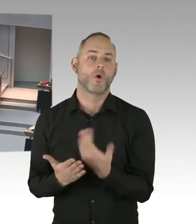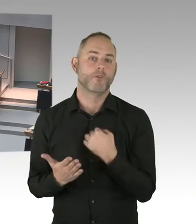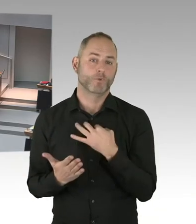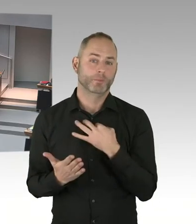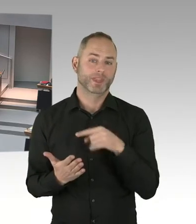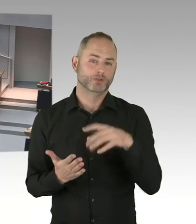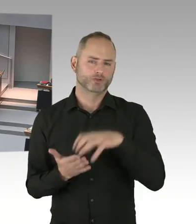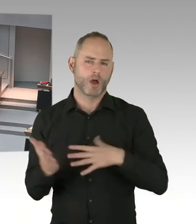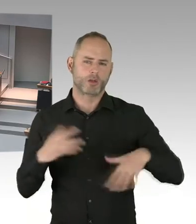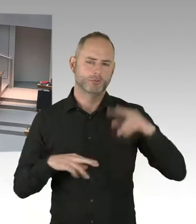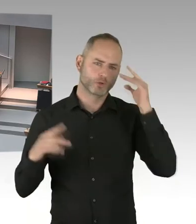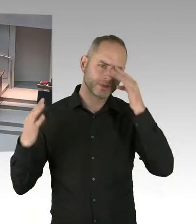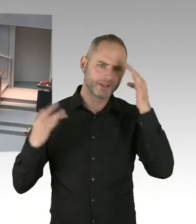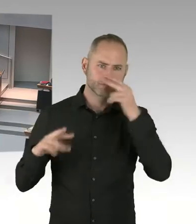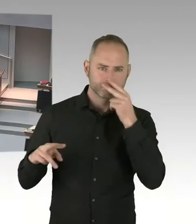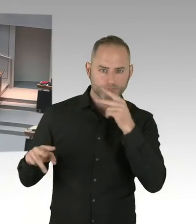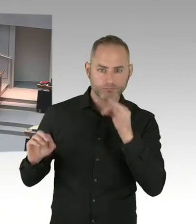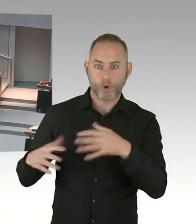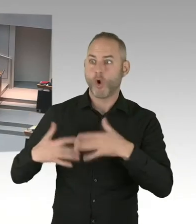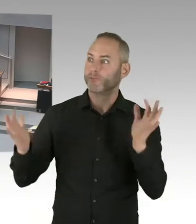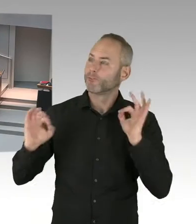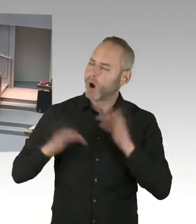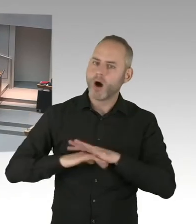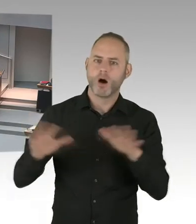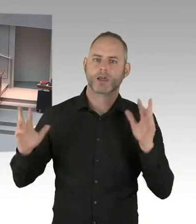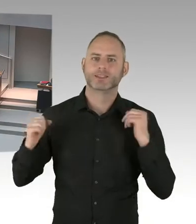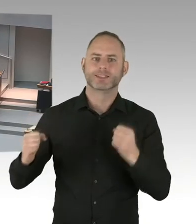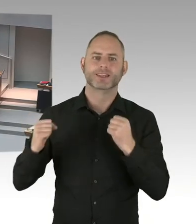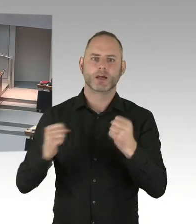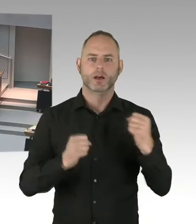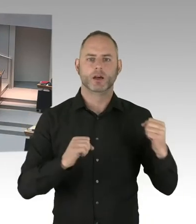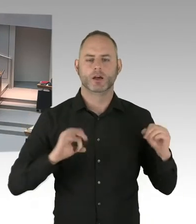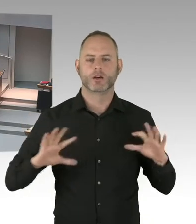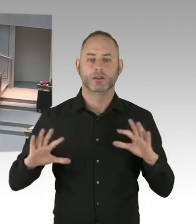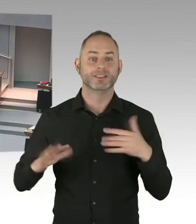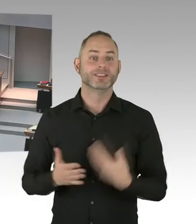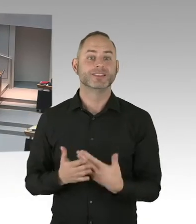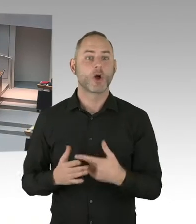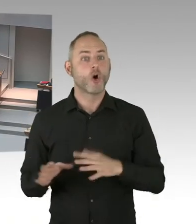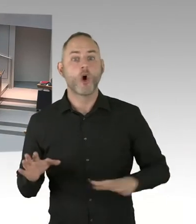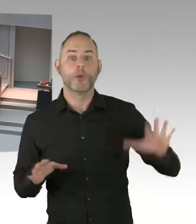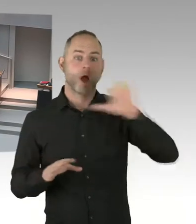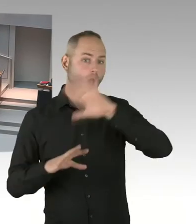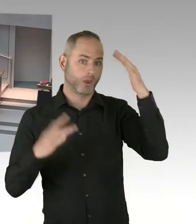Wie man den öffentlichen Raum stärker schützen kann als das bisher der Fall ist. Das ist immer eine Gradwanderung.